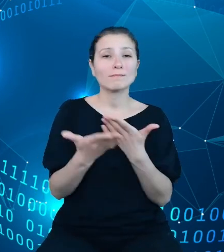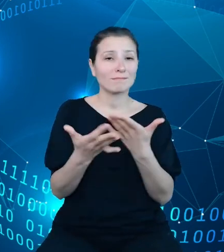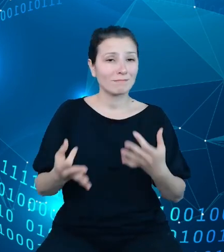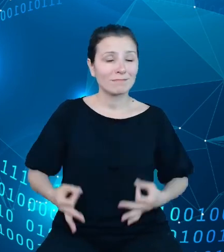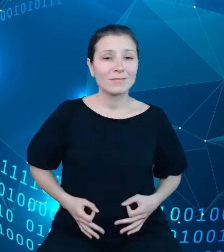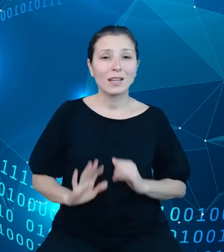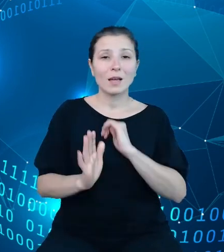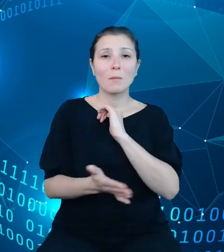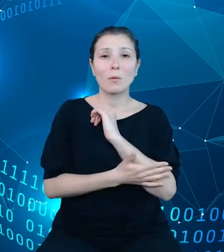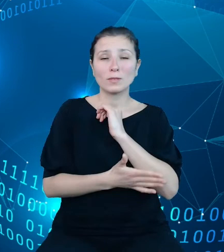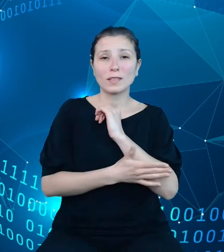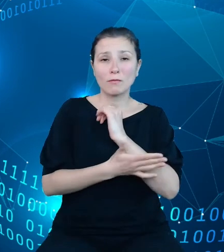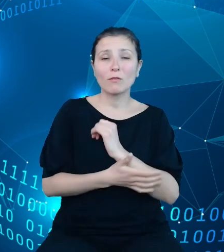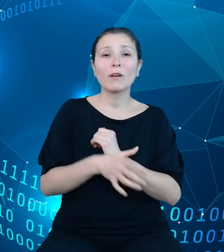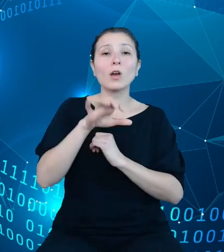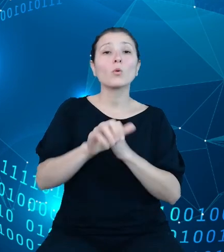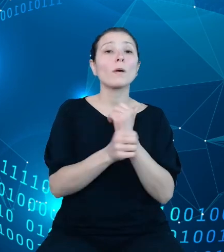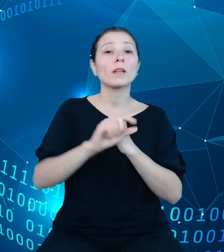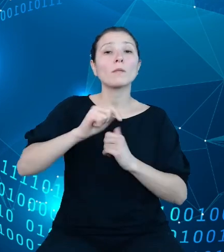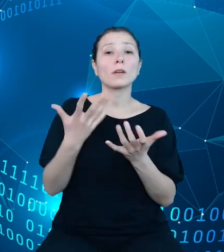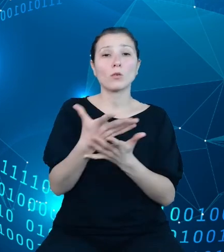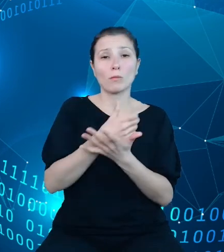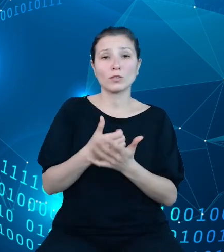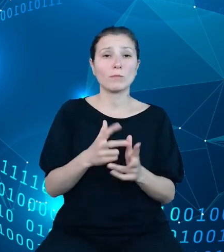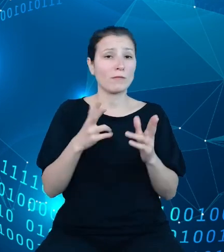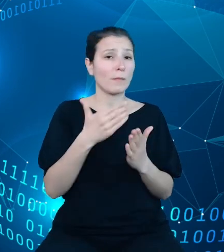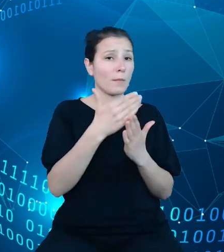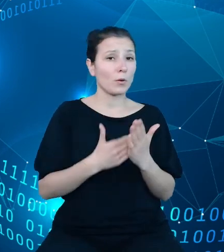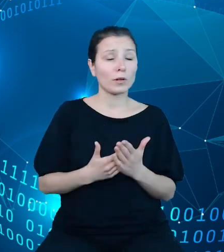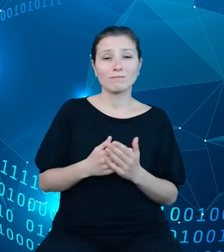które gromadzimy w TREZORze. Jak więc łatwo zauważyć, budżetowy